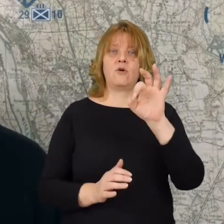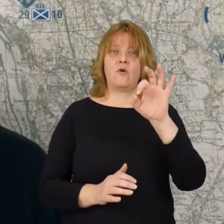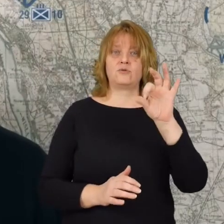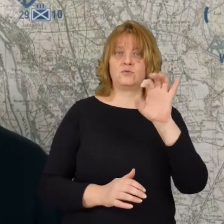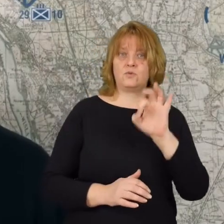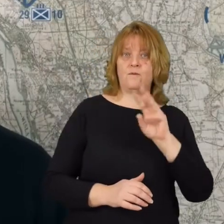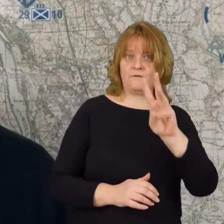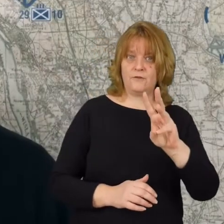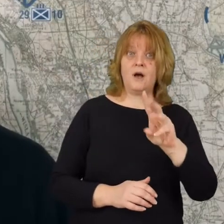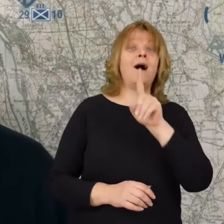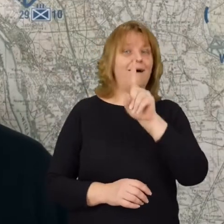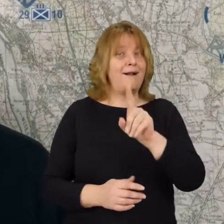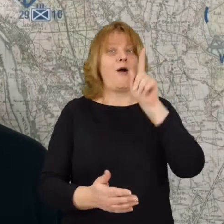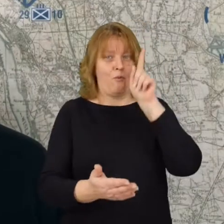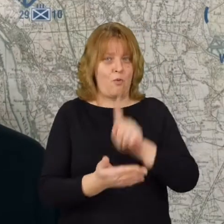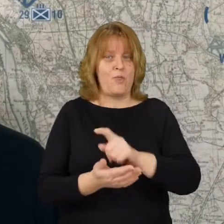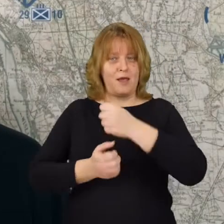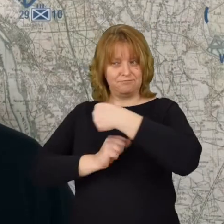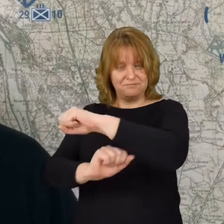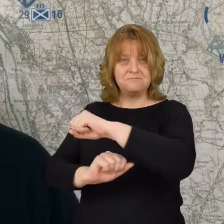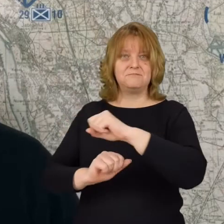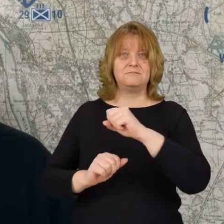ale udaje się powstrzymać bolszewików pod Osowem